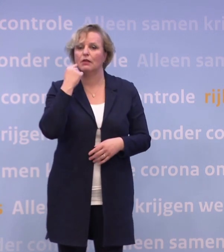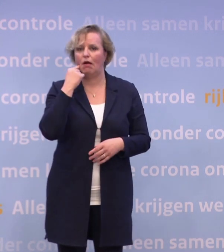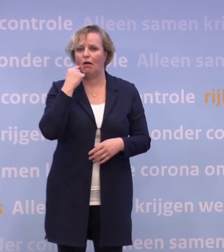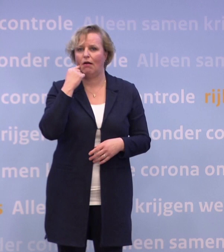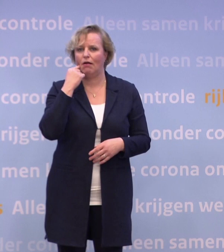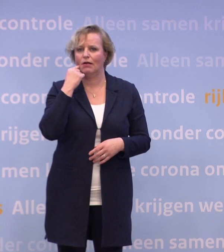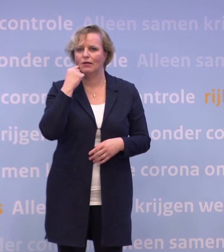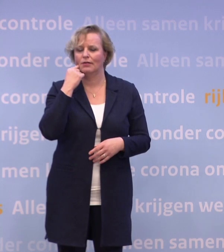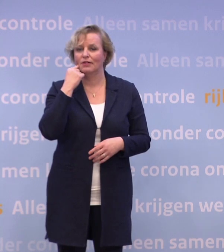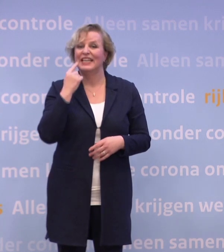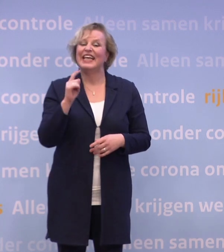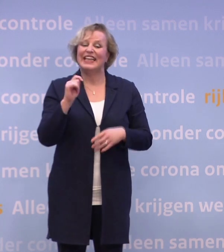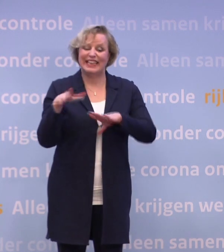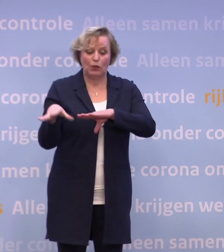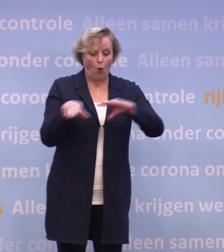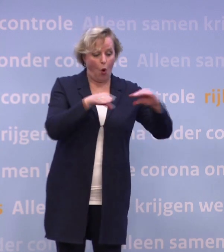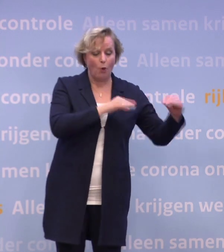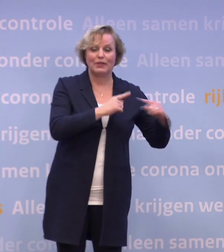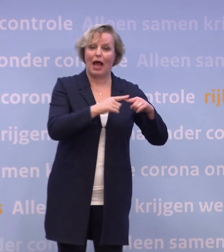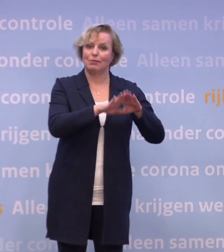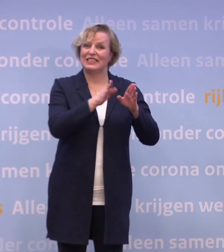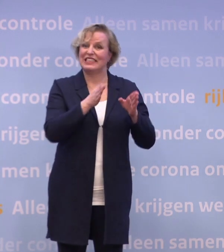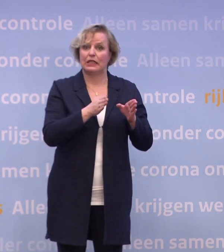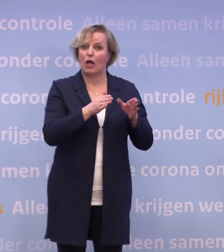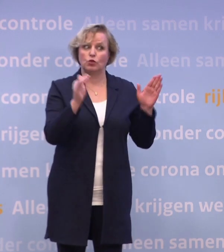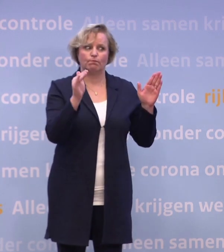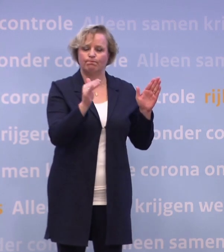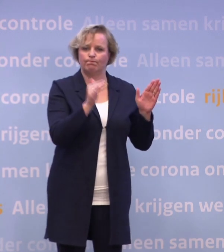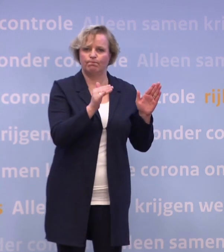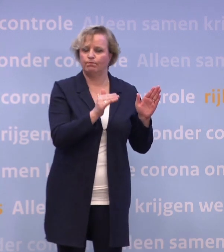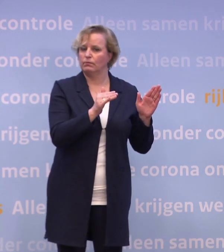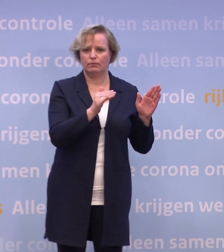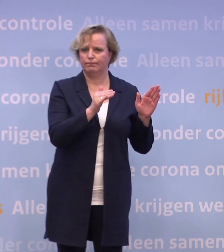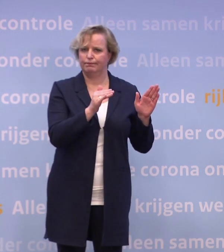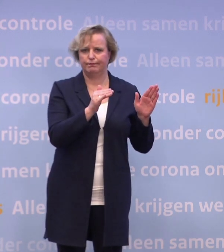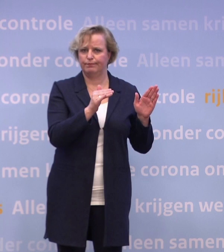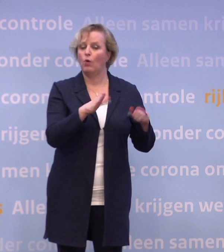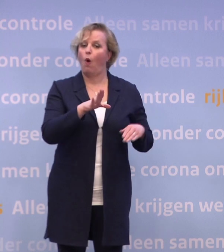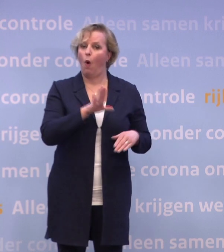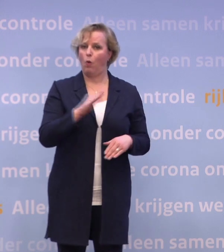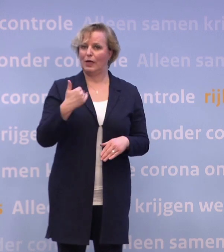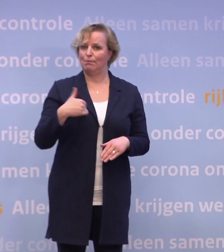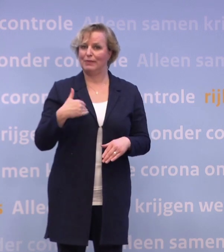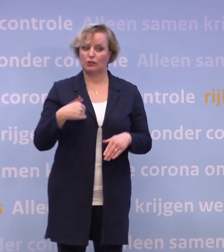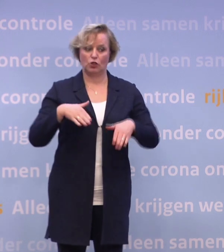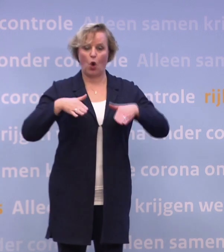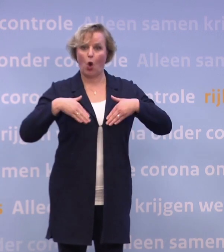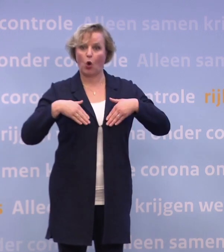Het aantal nieuwe opnames in ziekenhuizen neemt nauwelijks meer af... ...en dat geldt ook voor het aantal mensen dat met corona in het ziekenhuis ligt.